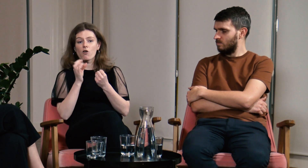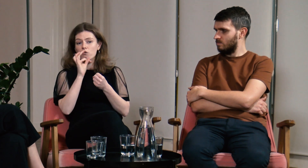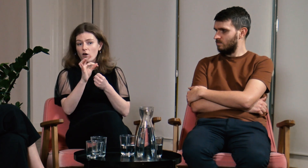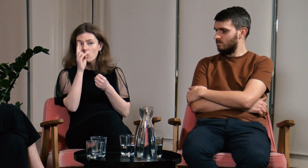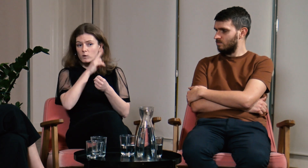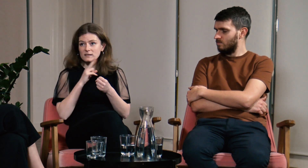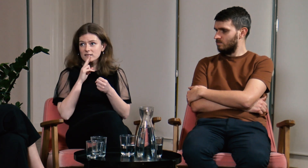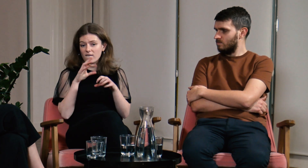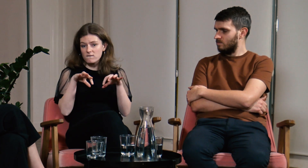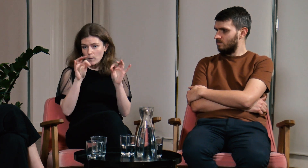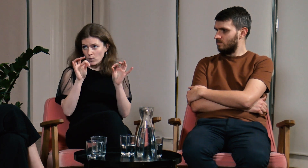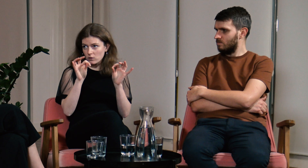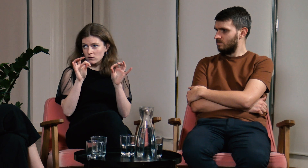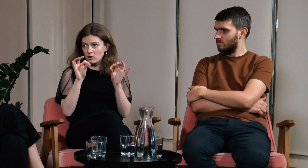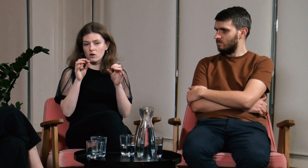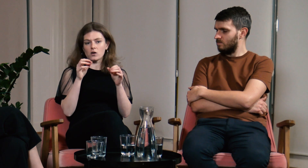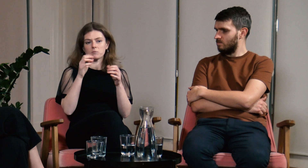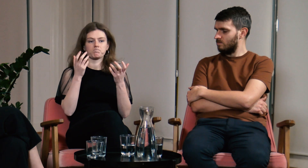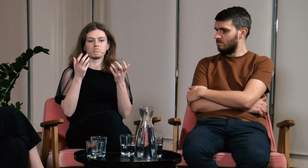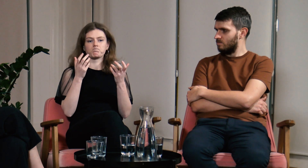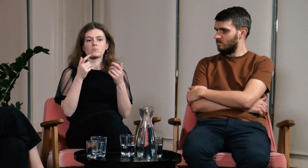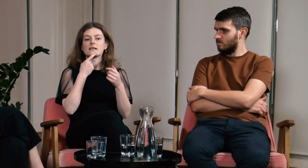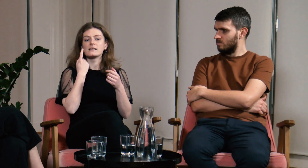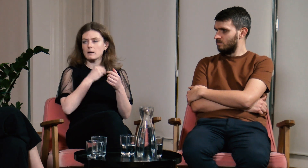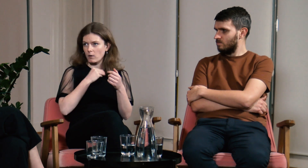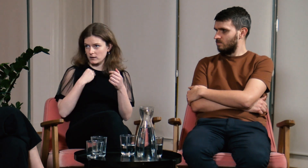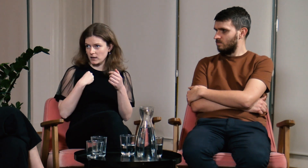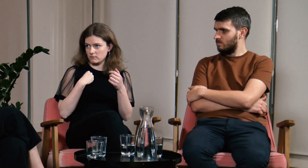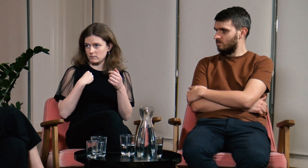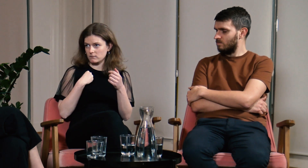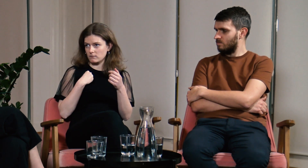Twoi rodzice wybiorą język polski,